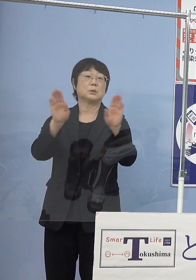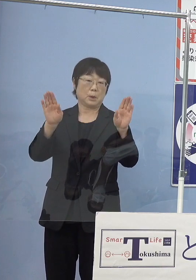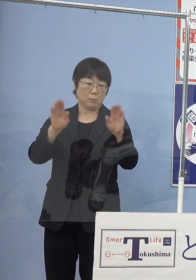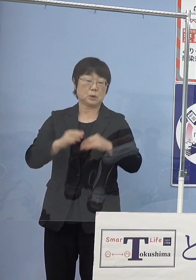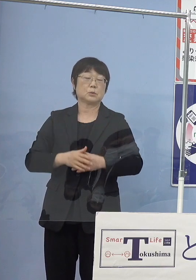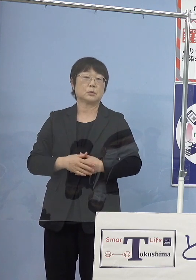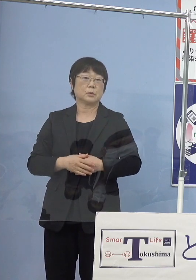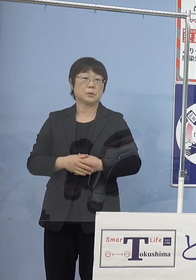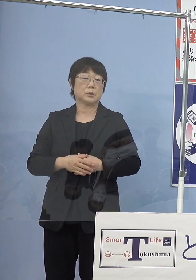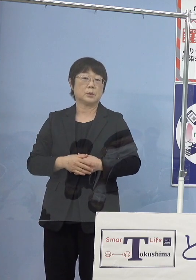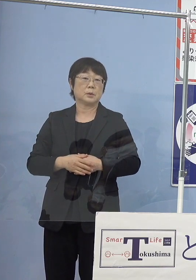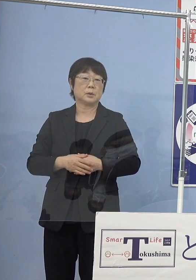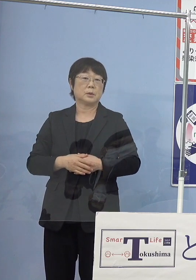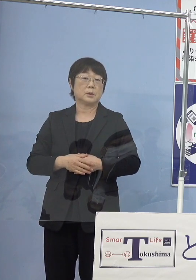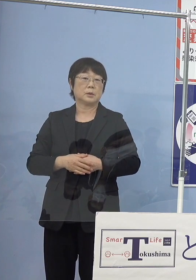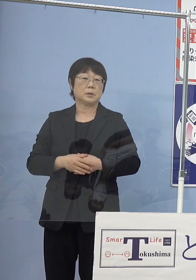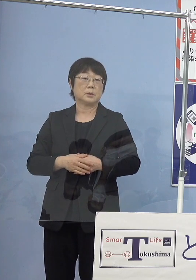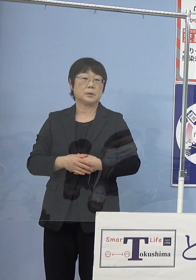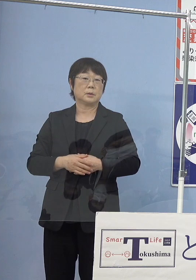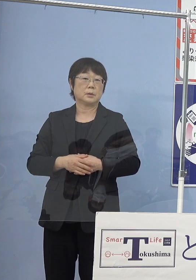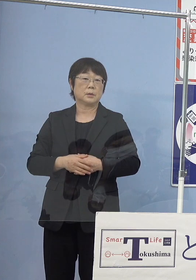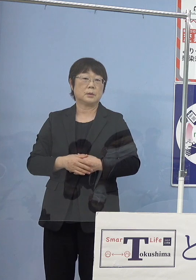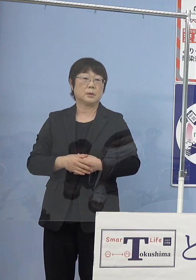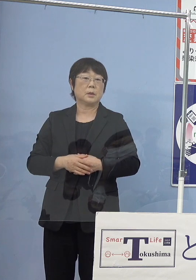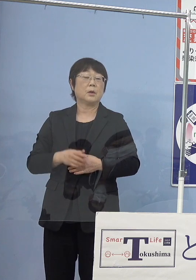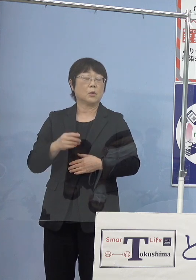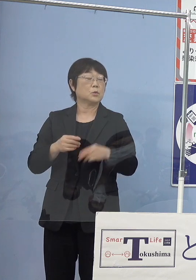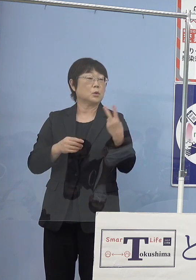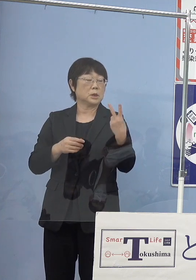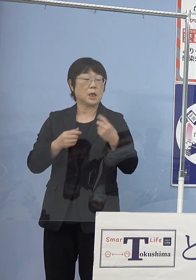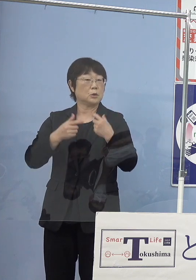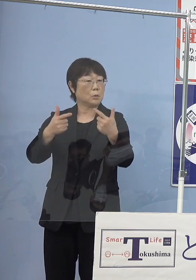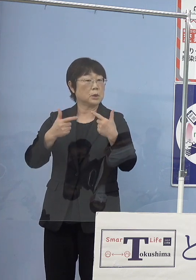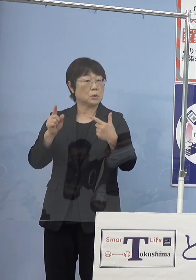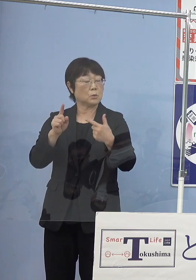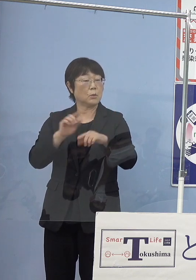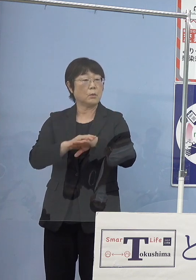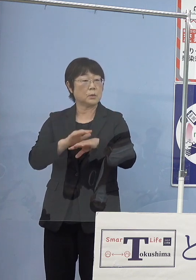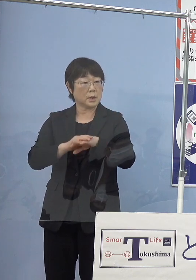（徳島新聞社） この2台をどのぐらいの頻度で走らせるかというのは もう決まっていることですか